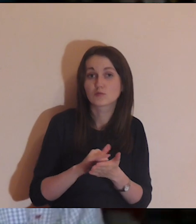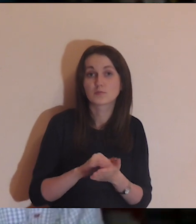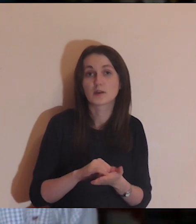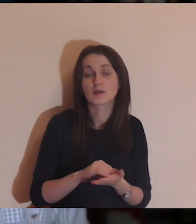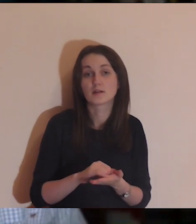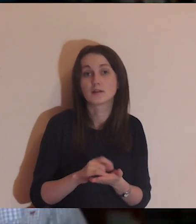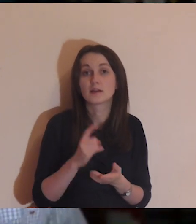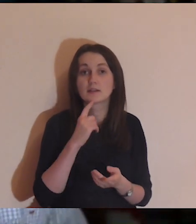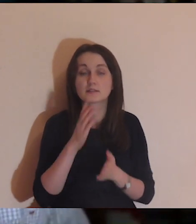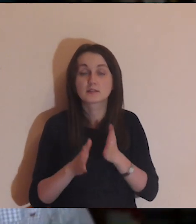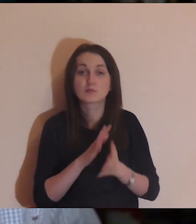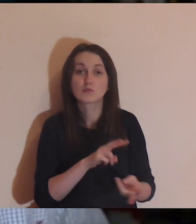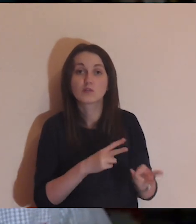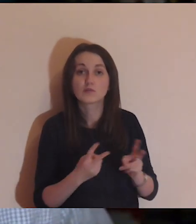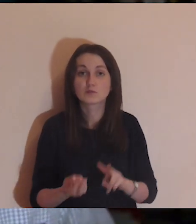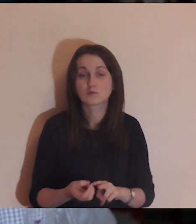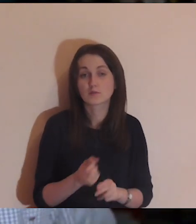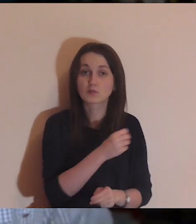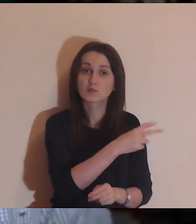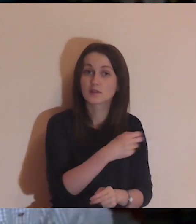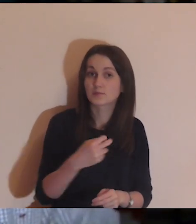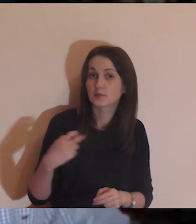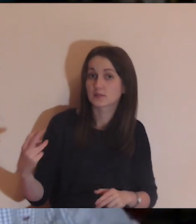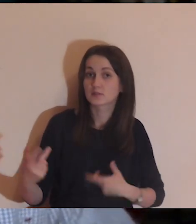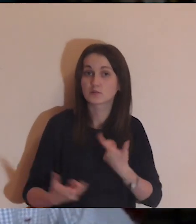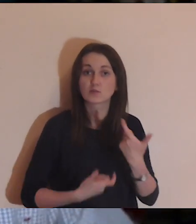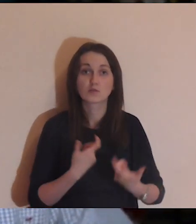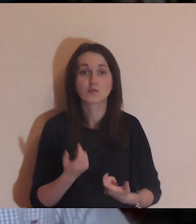osobom, które tłumaczą na język migowy, które robią napisy,